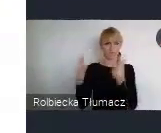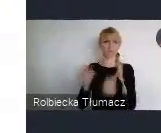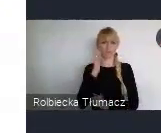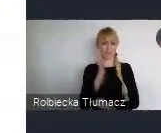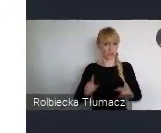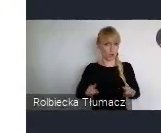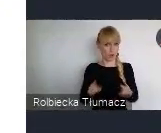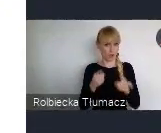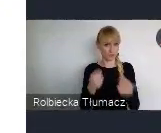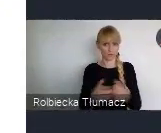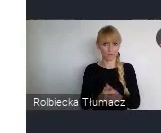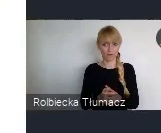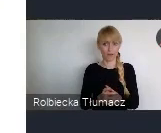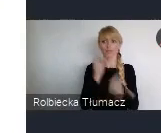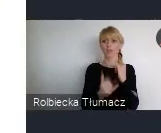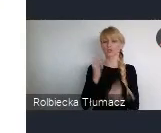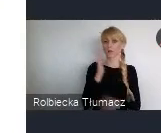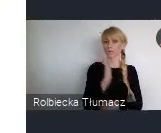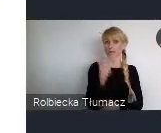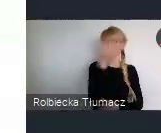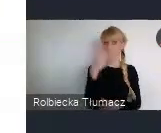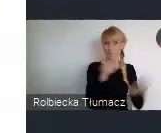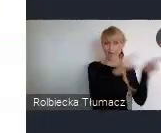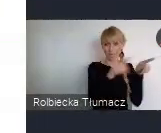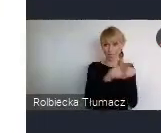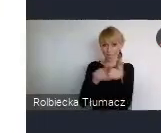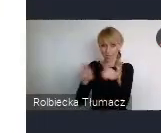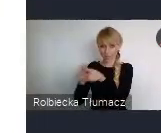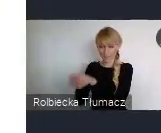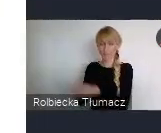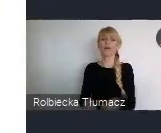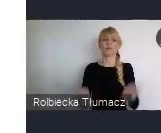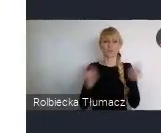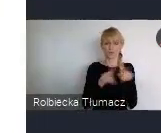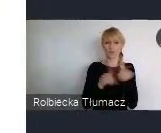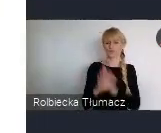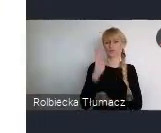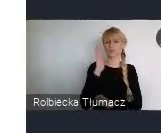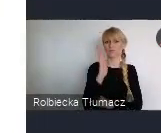Jeśli tematy będą zbieżne, no to będziemy starać się tutaj też właśnie Państwa sieciować.